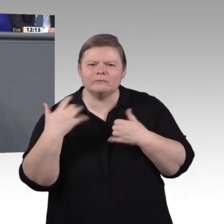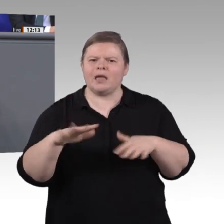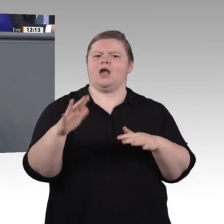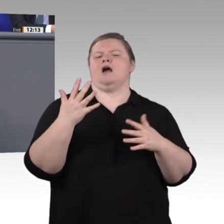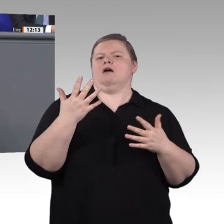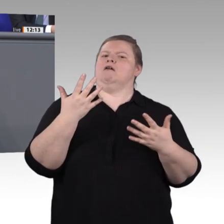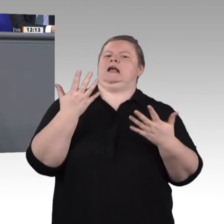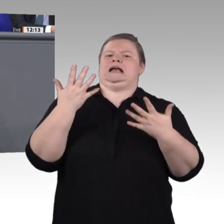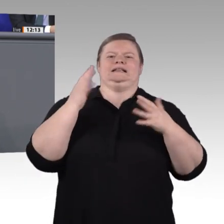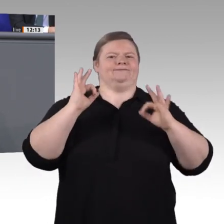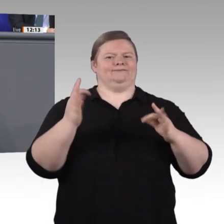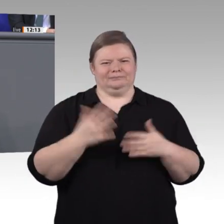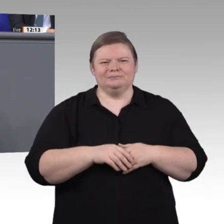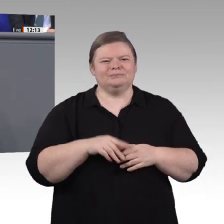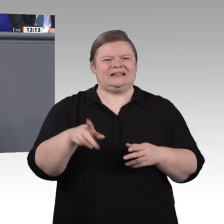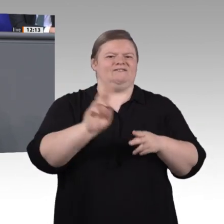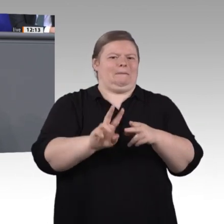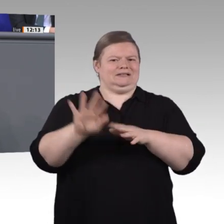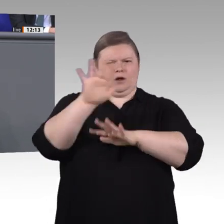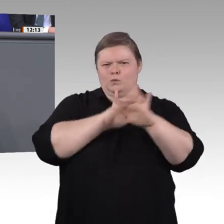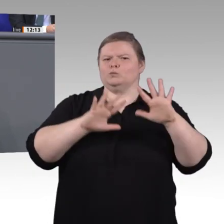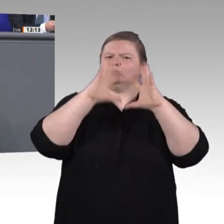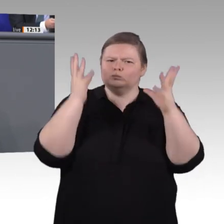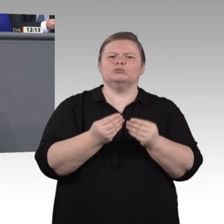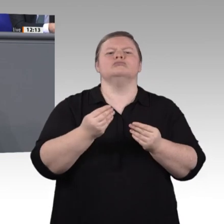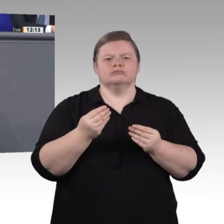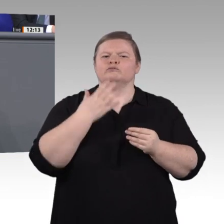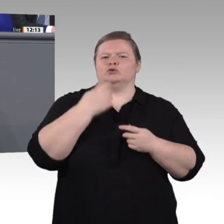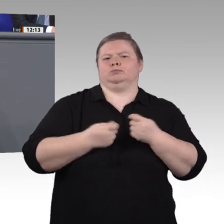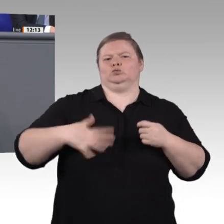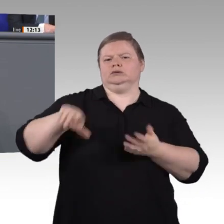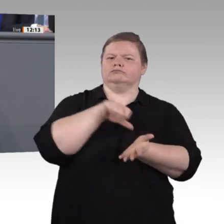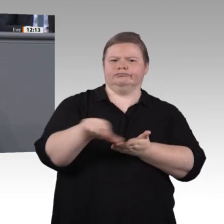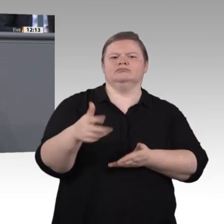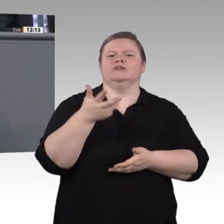mit Besetzungsproblemen zu kämpfen. Die Quote der Ausbildungsbetriebe ist rückläufig.